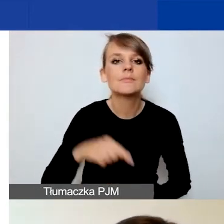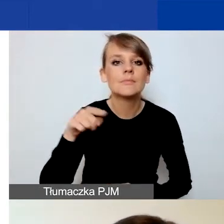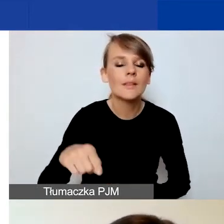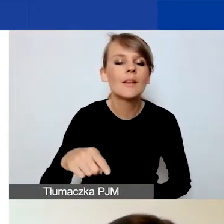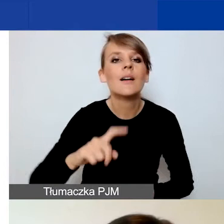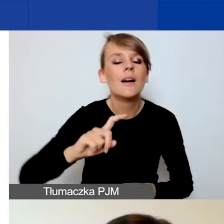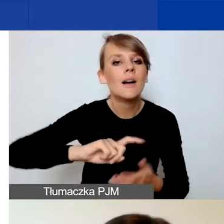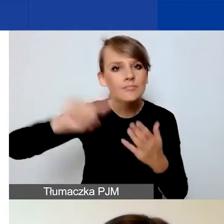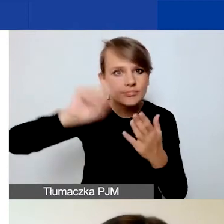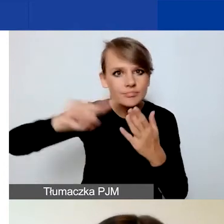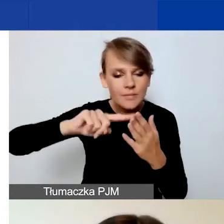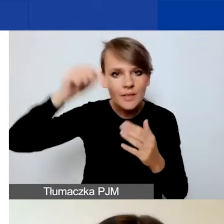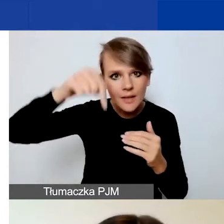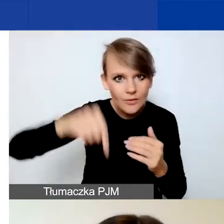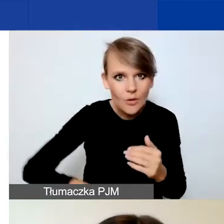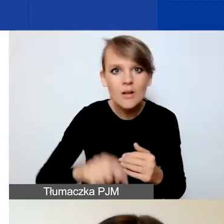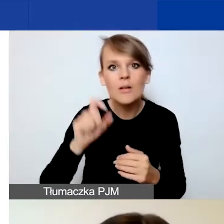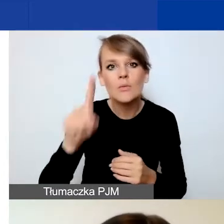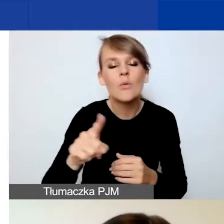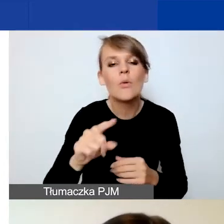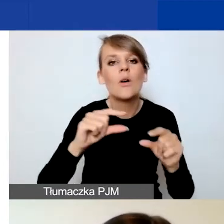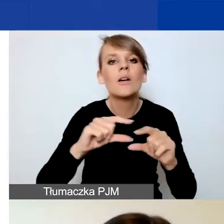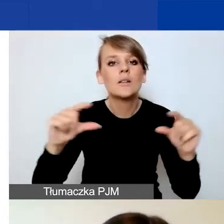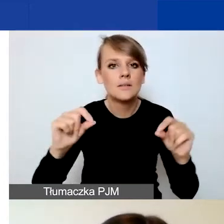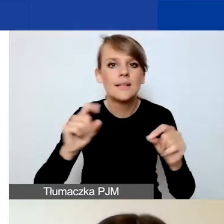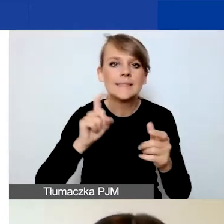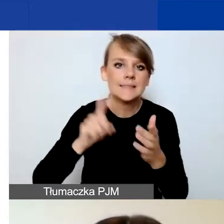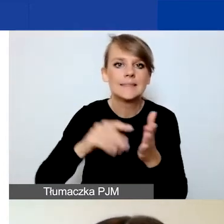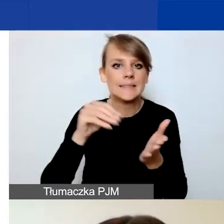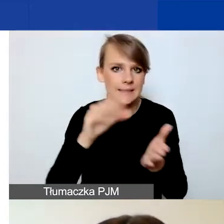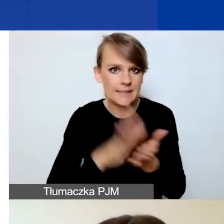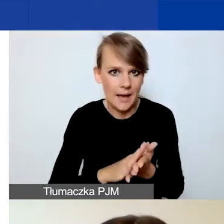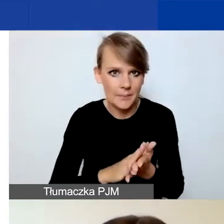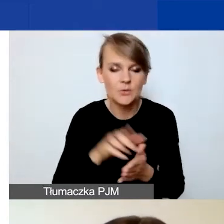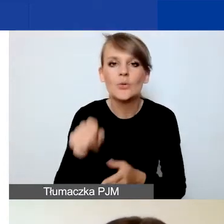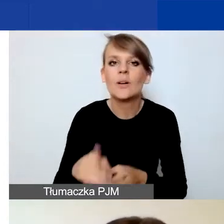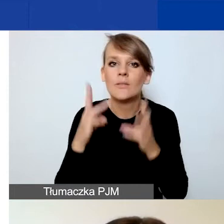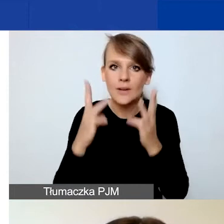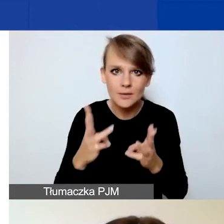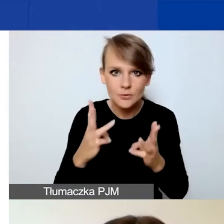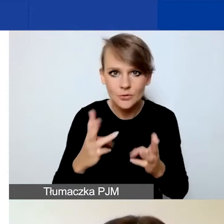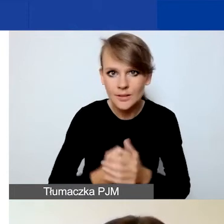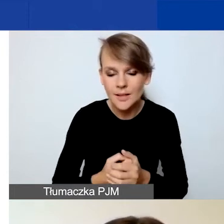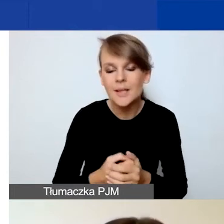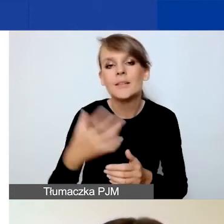zobaczycie przycisk "Zapisz". On jest o tyle istotny, że bardzo zachęcam do korzystania z niego.